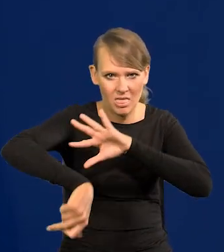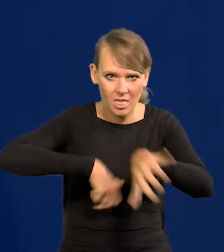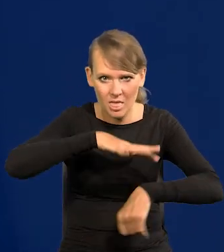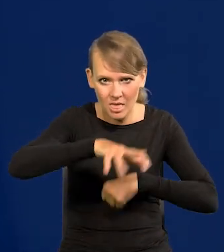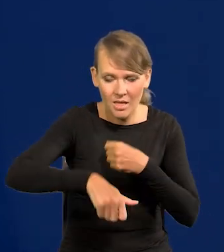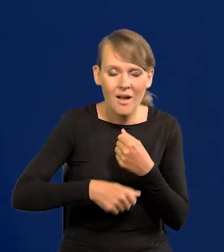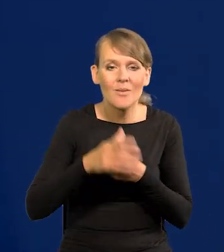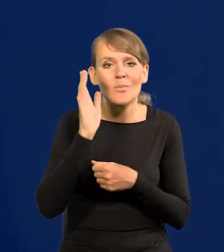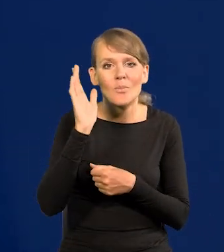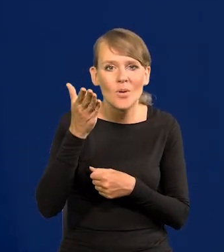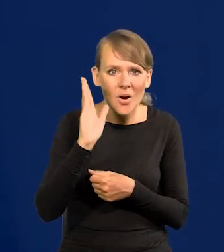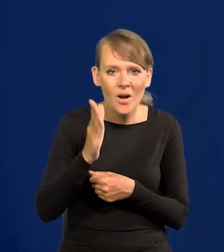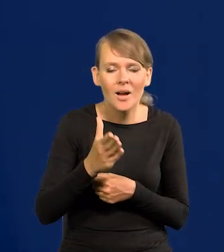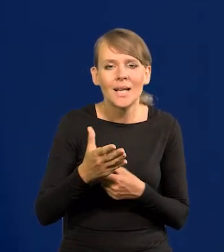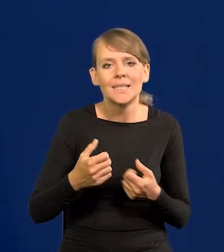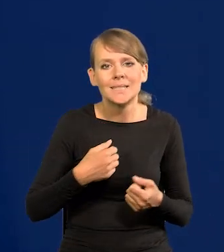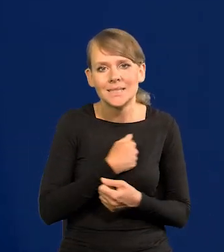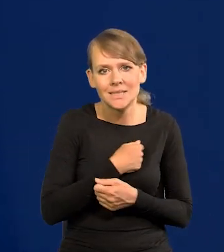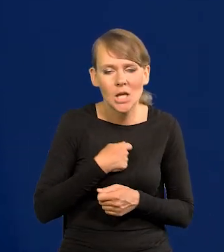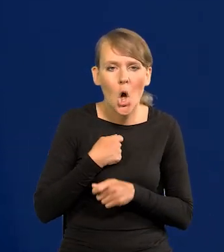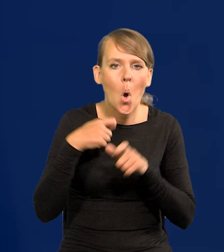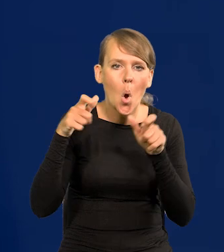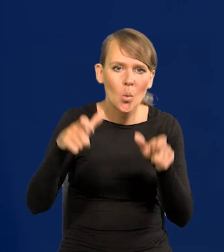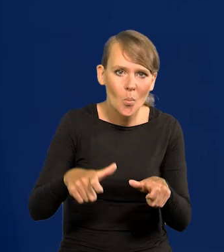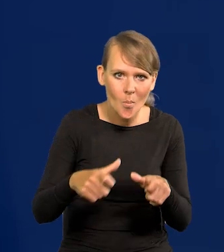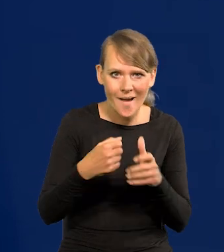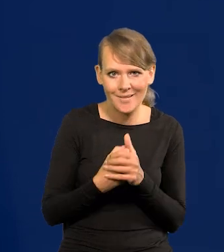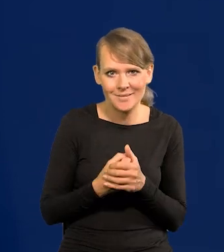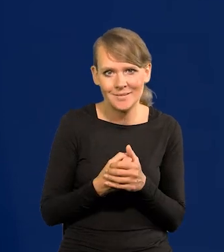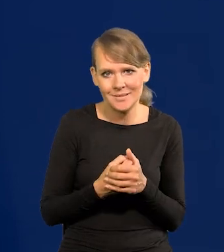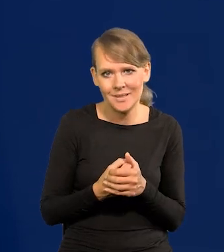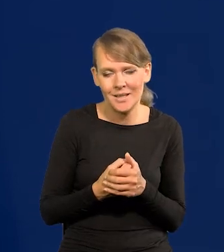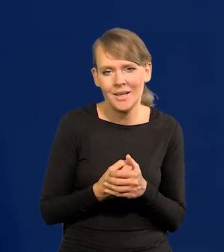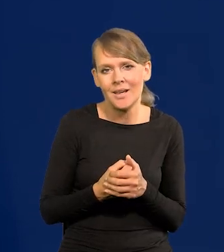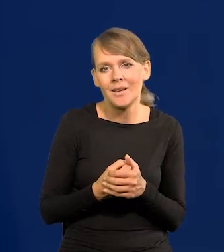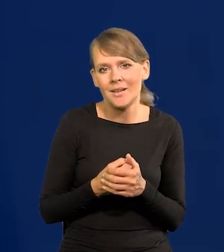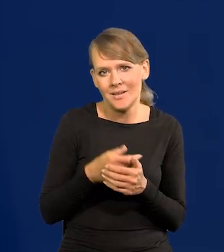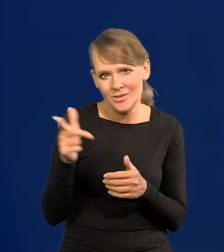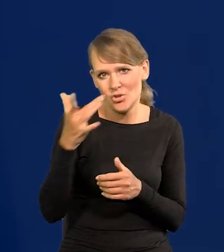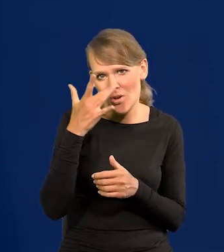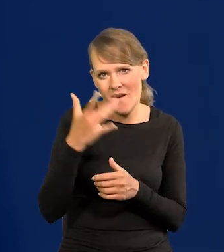No i potem nieszczęsna ta okupacja, jak ją nazywam, bez żadnej wątpliwości sowiecka.